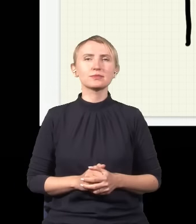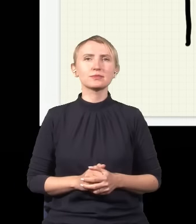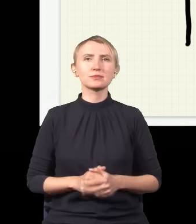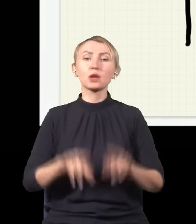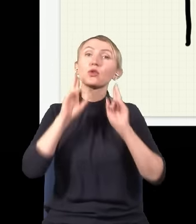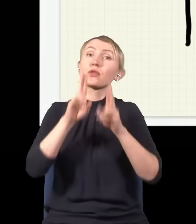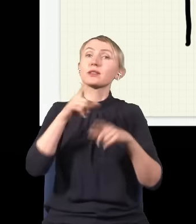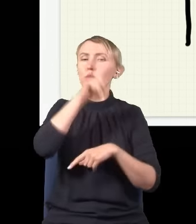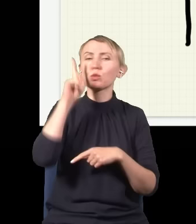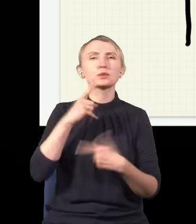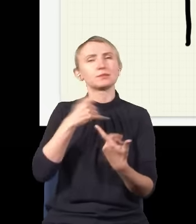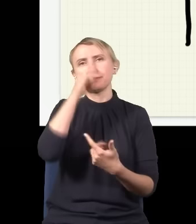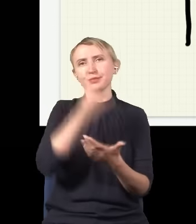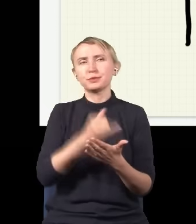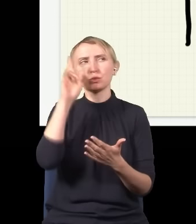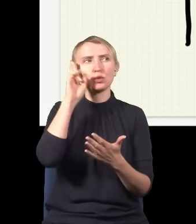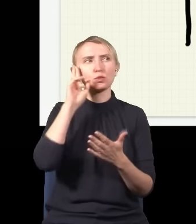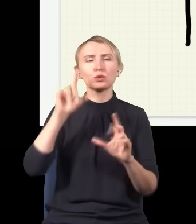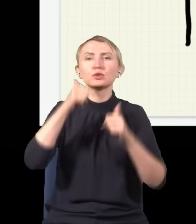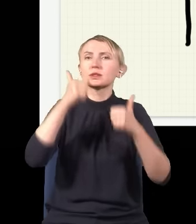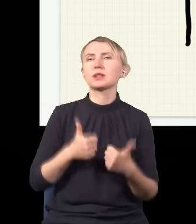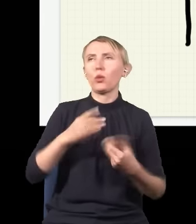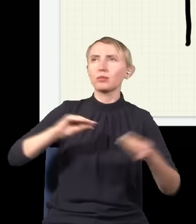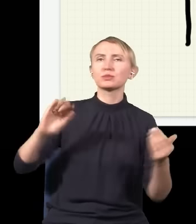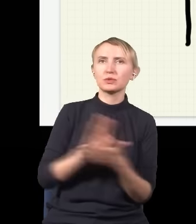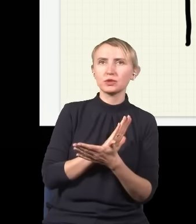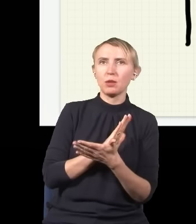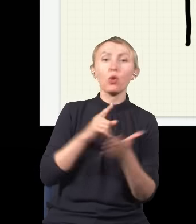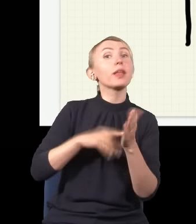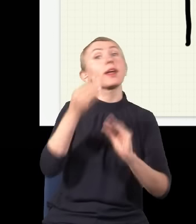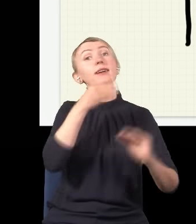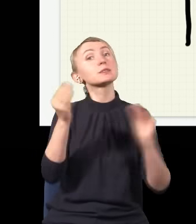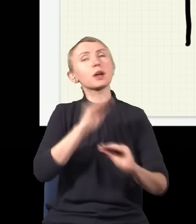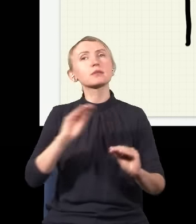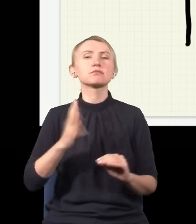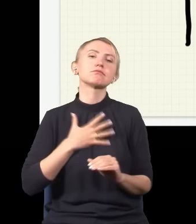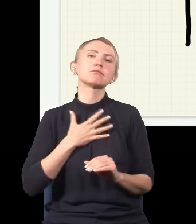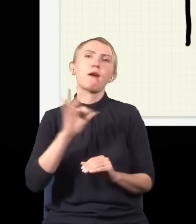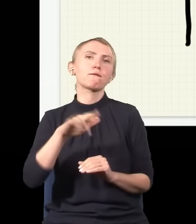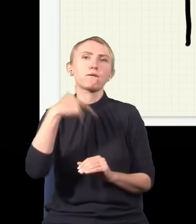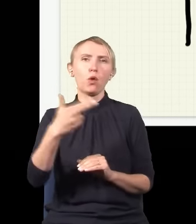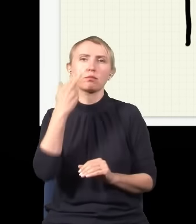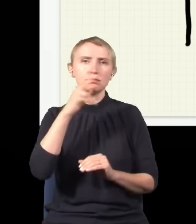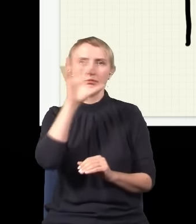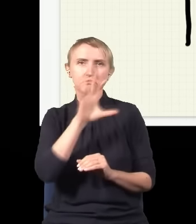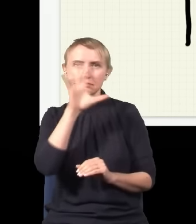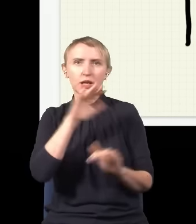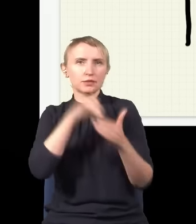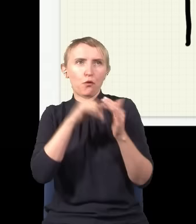to znaczy nie tyle ze zrozumieniem, co z przyzwyczajeniem się do tego, bo ten eksperyment wydaje się pokazywać, że foton, gdy jest obserwowany, zachowuje się zupełnie inaczej,